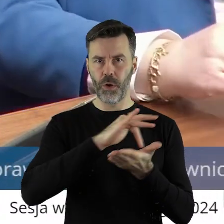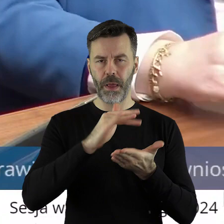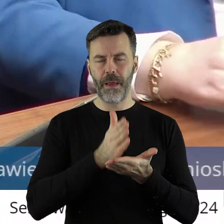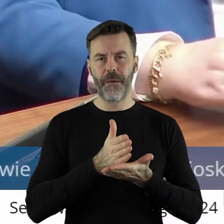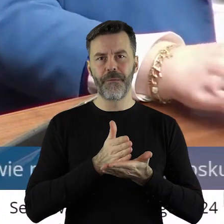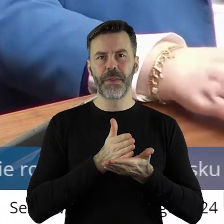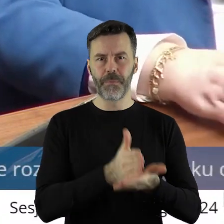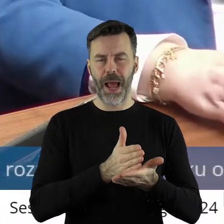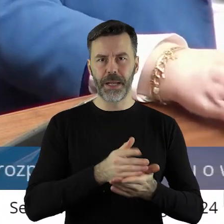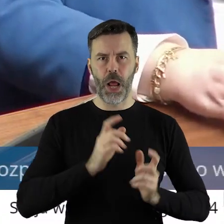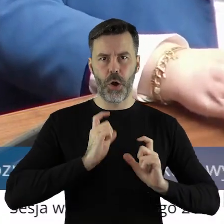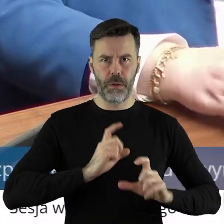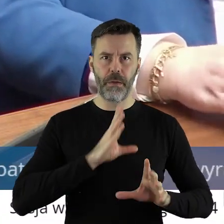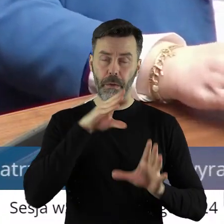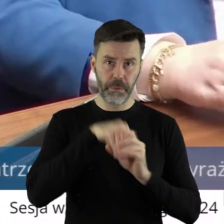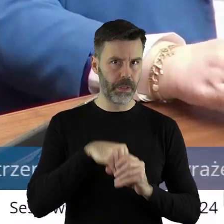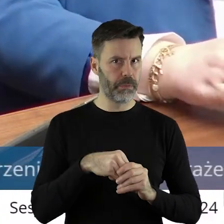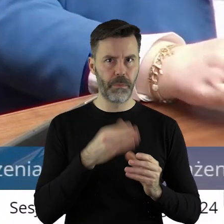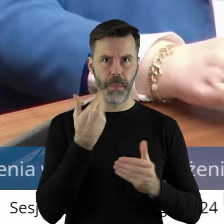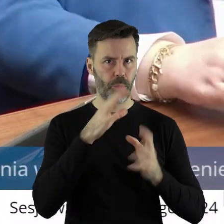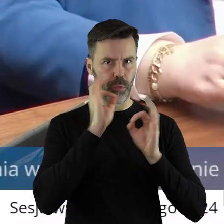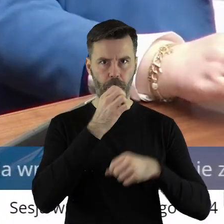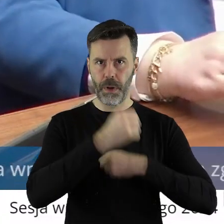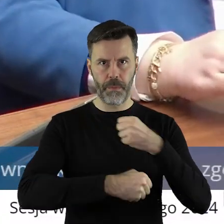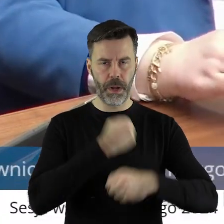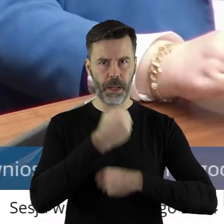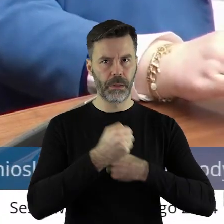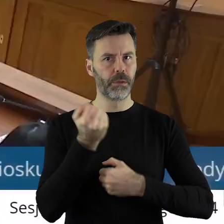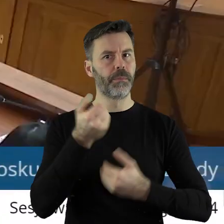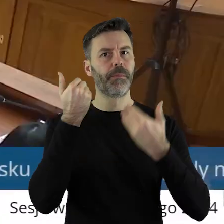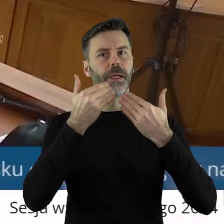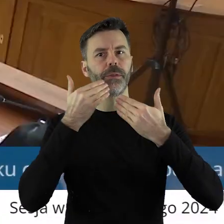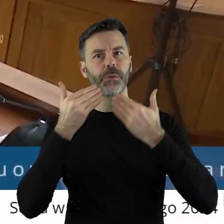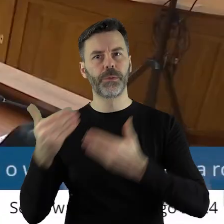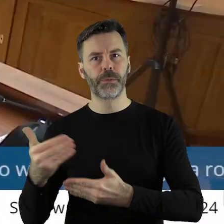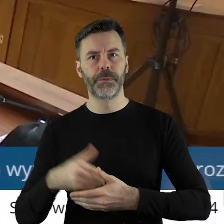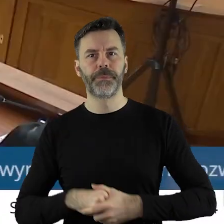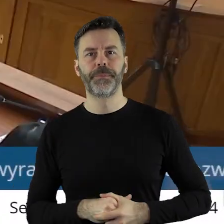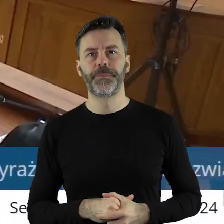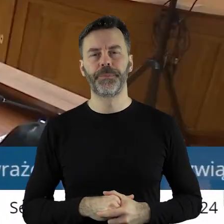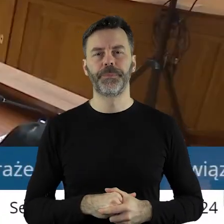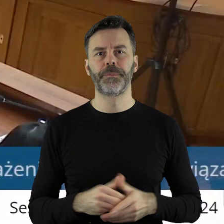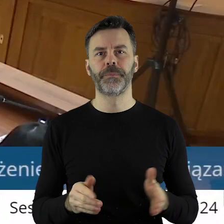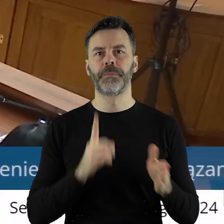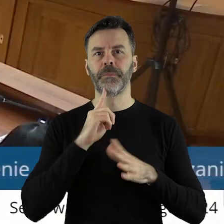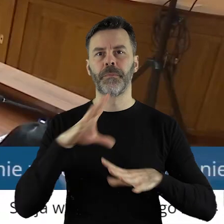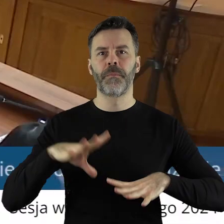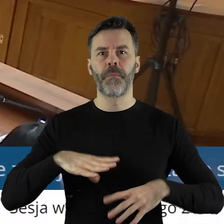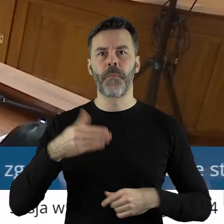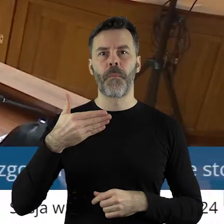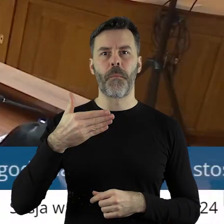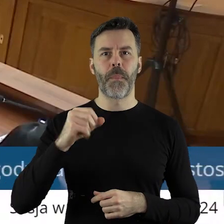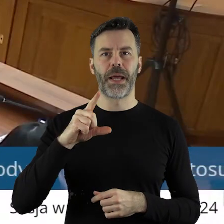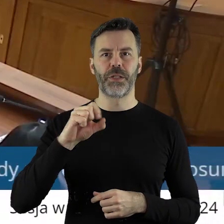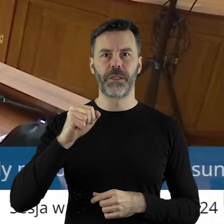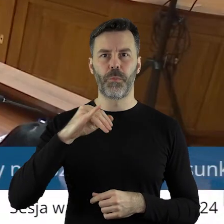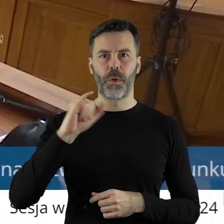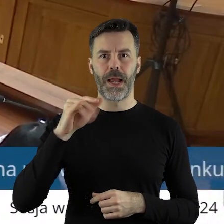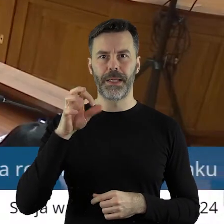poprzez realizację wszystkich zadań na nas nałożonych. Dziękuję bardzo. Dziękuję bardzo. Proszę bardzo pan radny Marcin Bugajski.